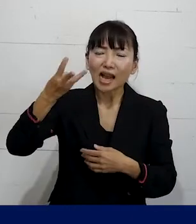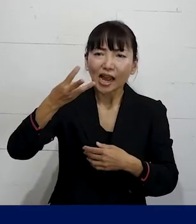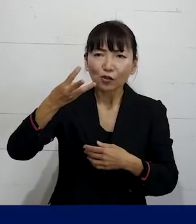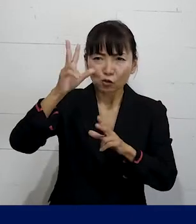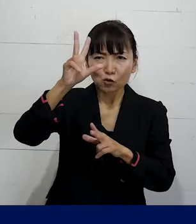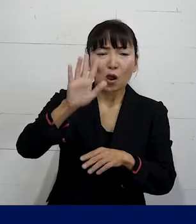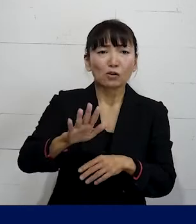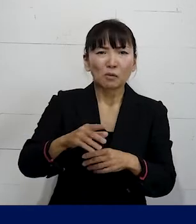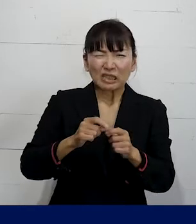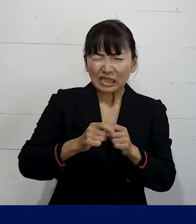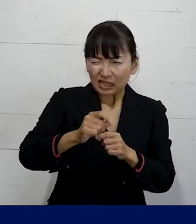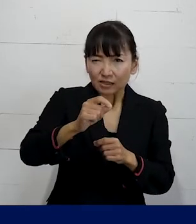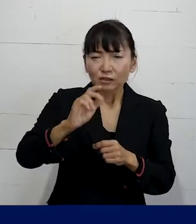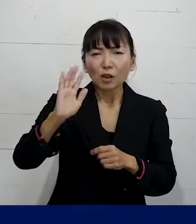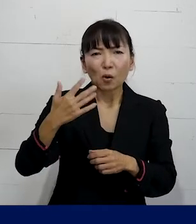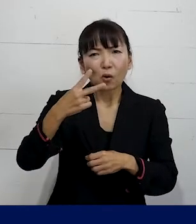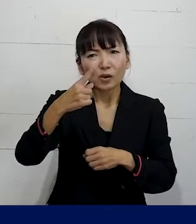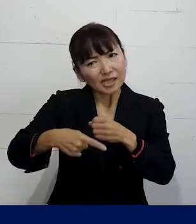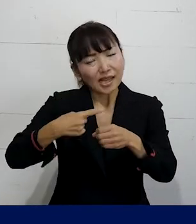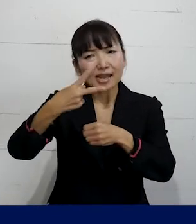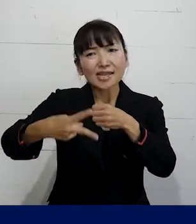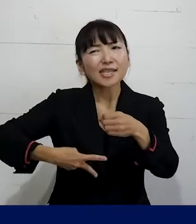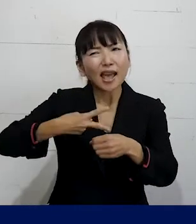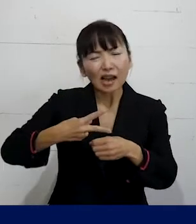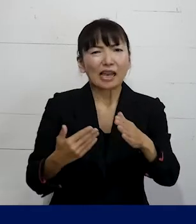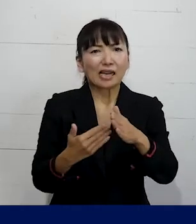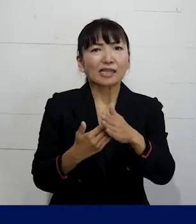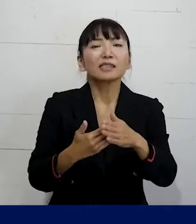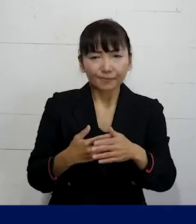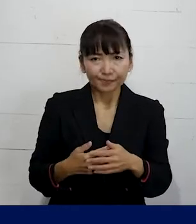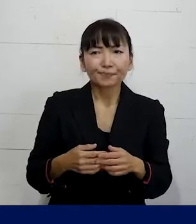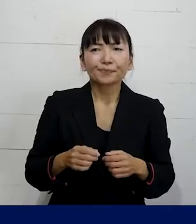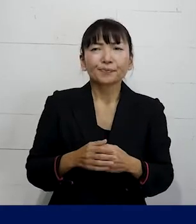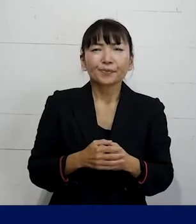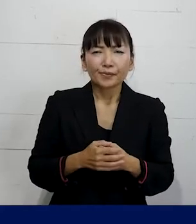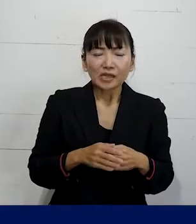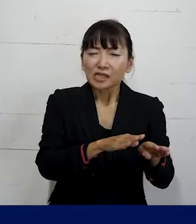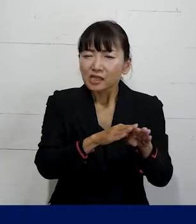まあ長くても1年とか2年ぐらいが最長な場合が 多いんですけれども